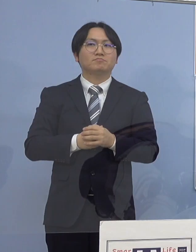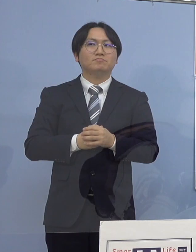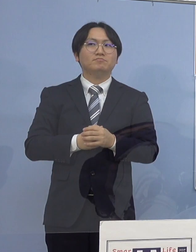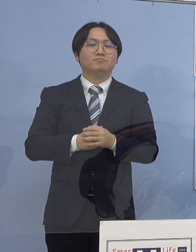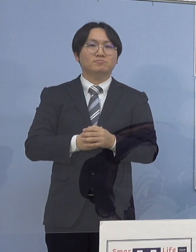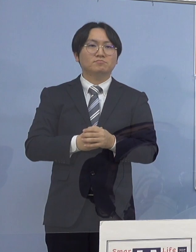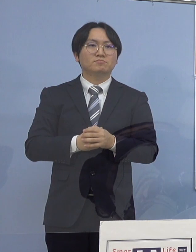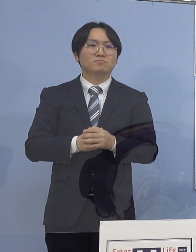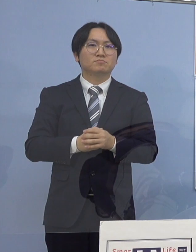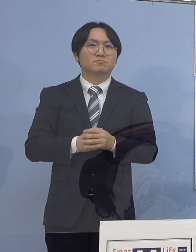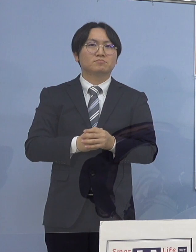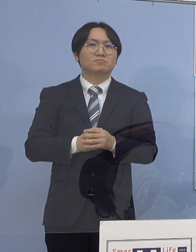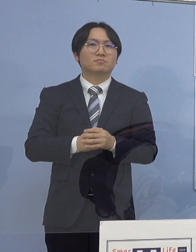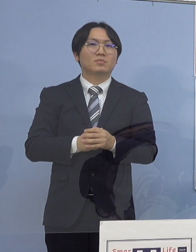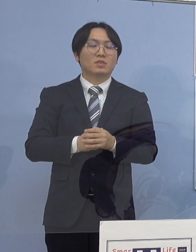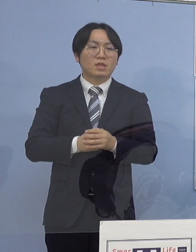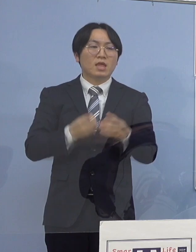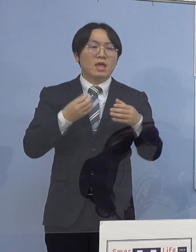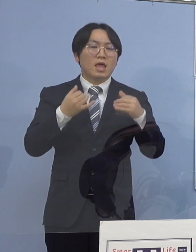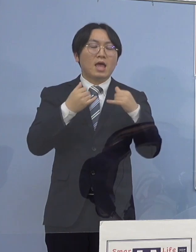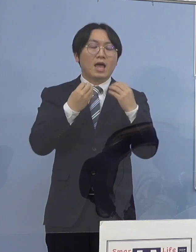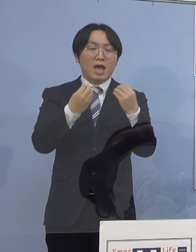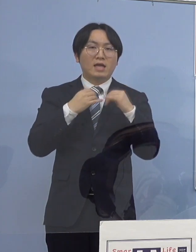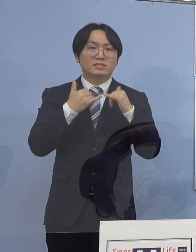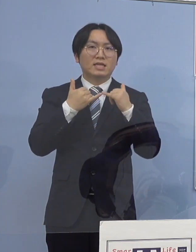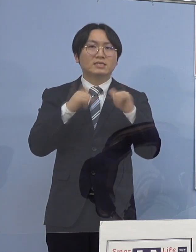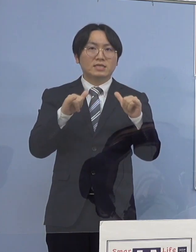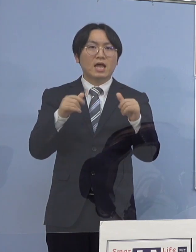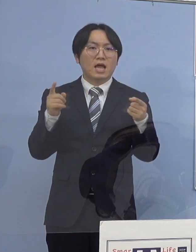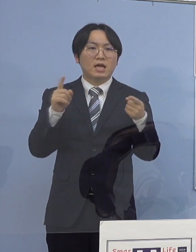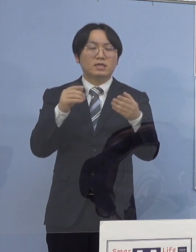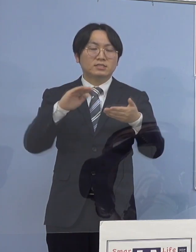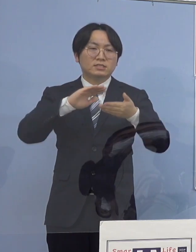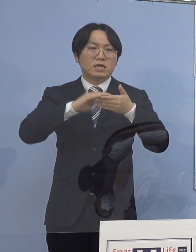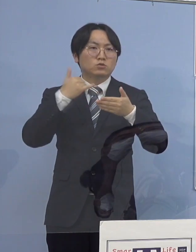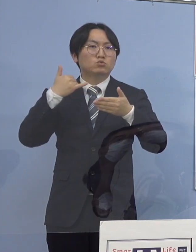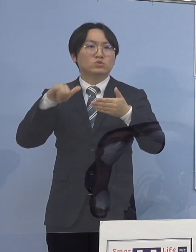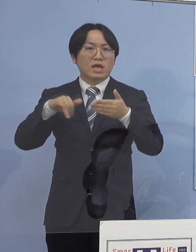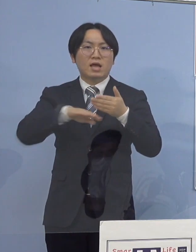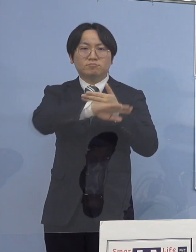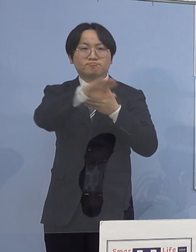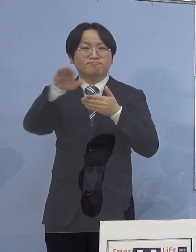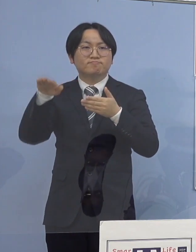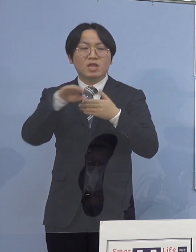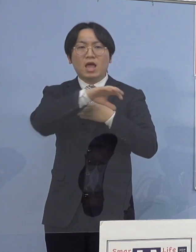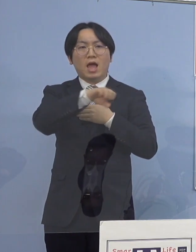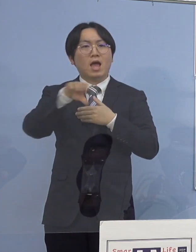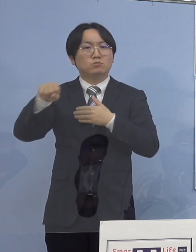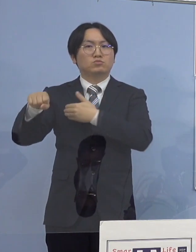なお感染者と接触した方々は 全て把握されておりますことから